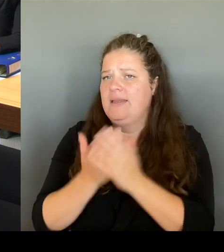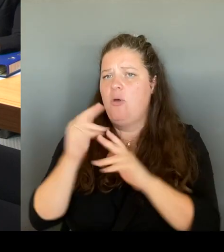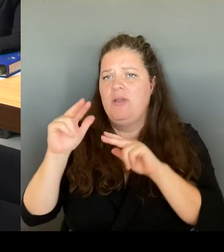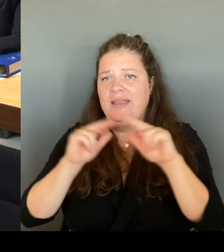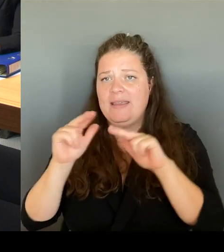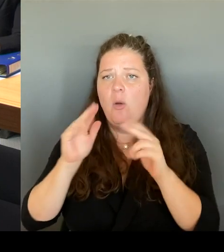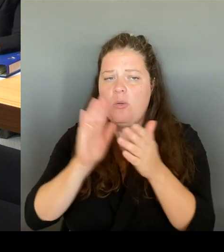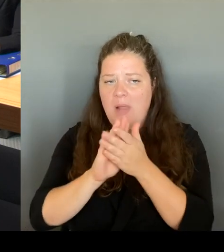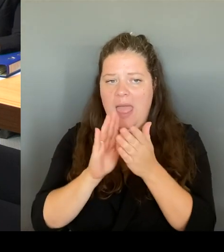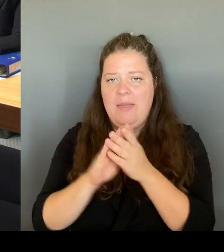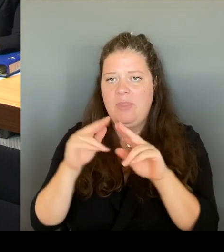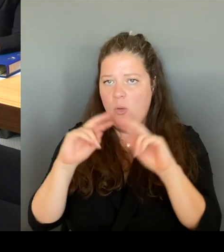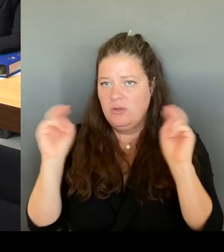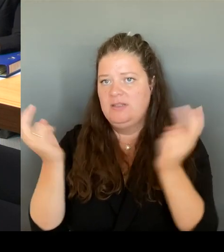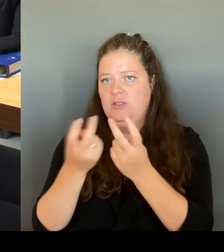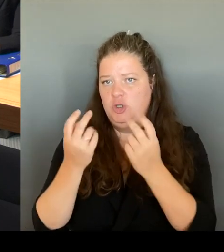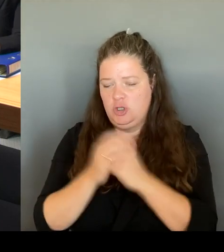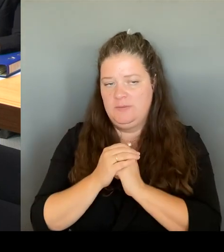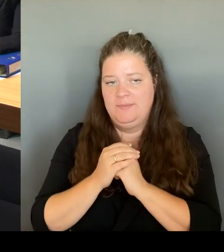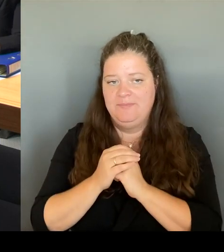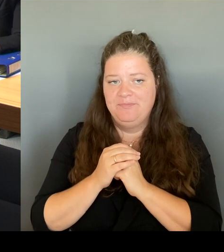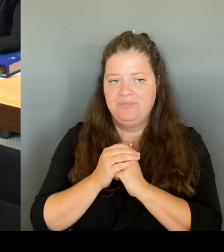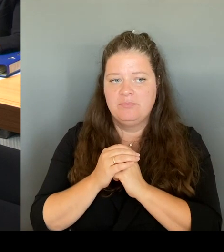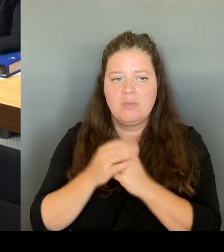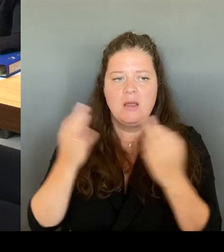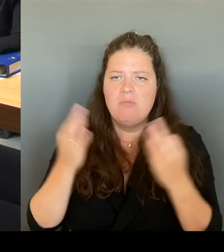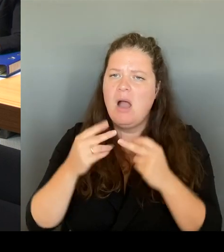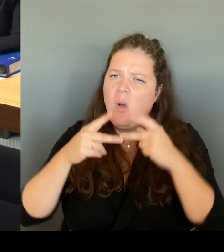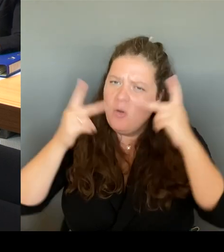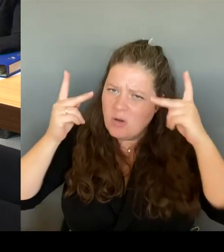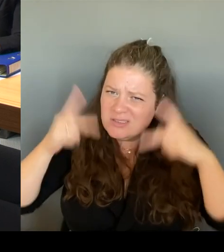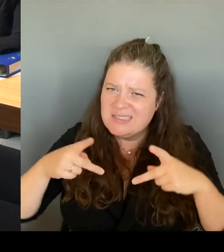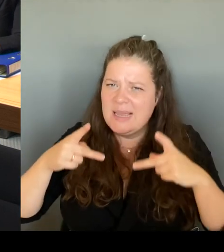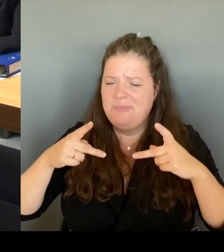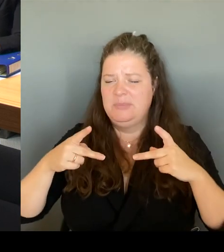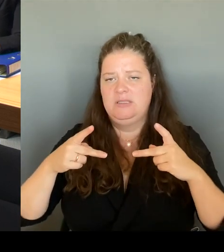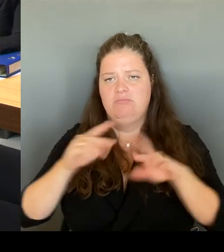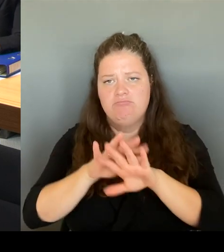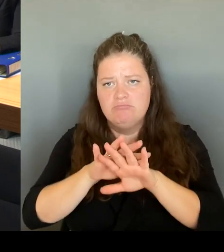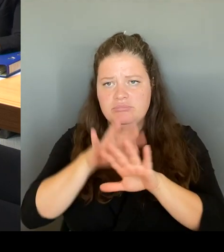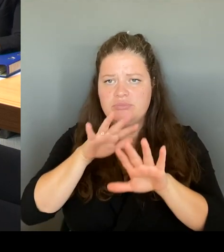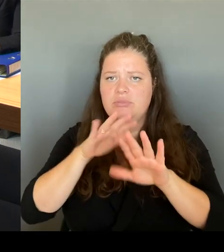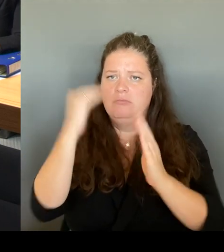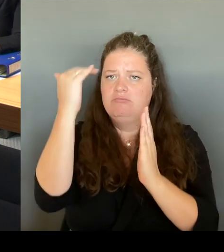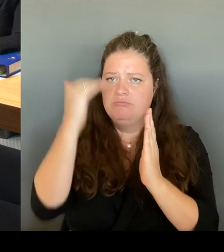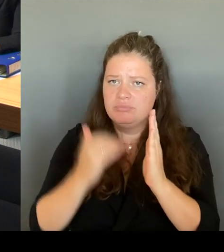es wird selbstverständlich nicht aufgelöst, sondern der Tisch läuft natürlich weiter. Aber diejenigen, die